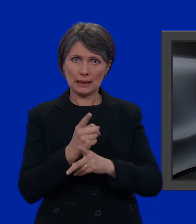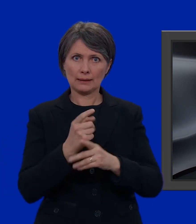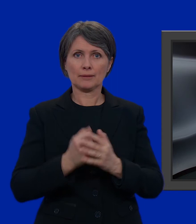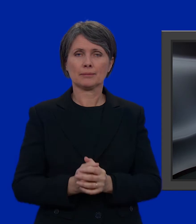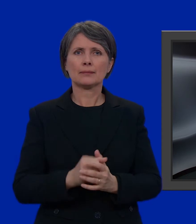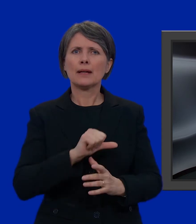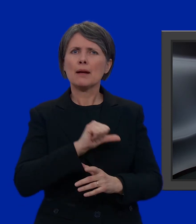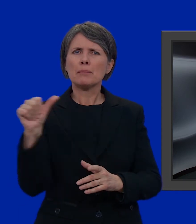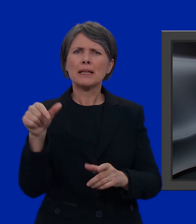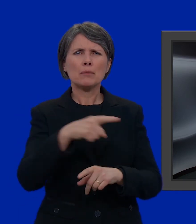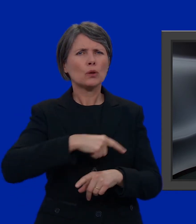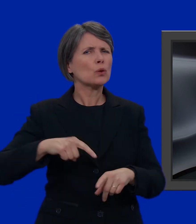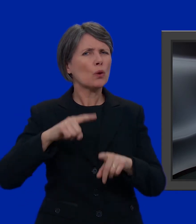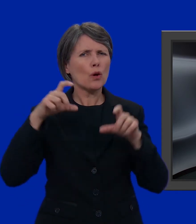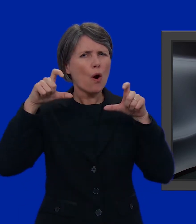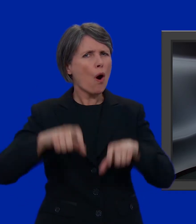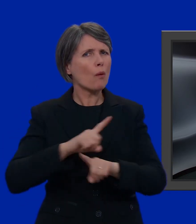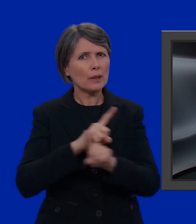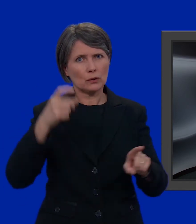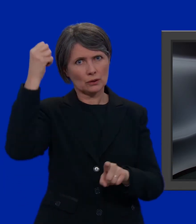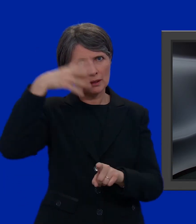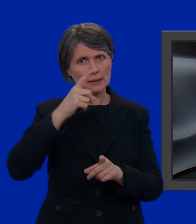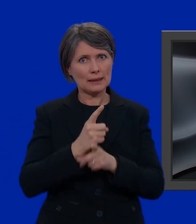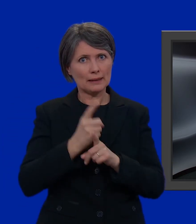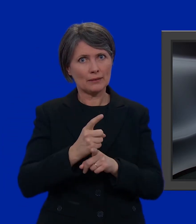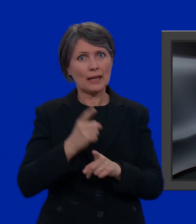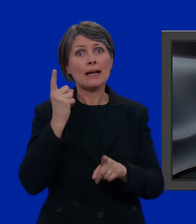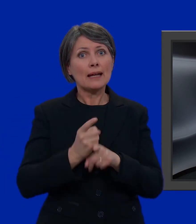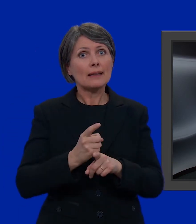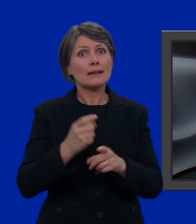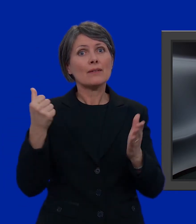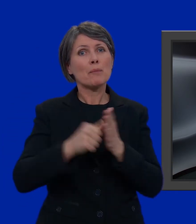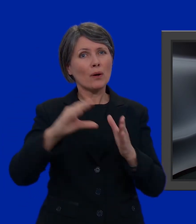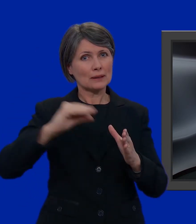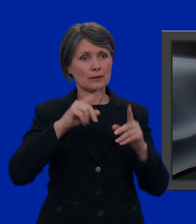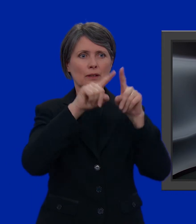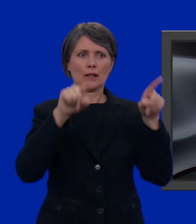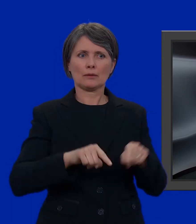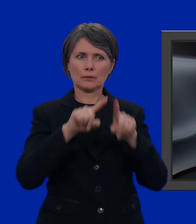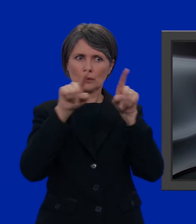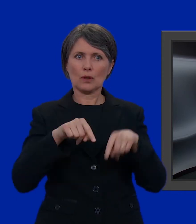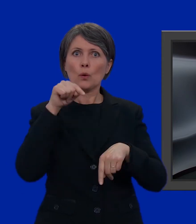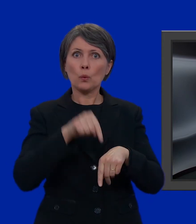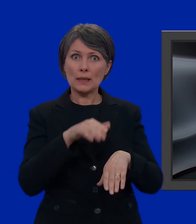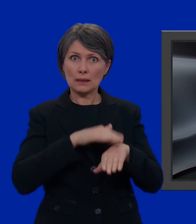La prima cosa che non dobbiamo assolutamente dimenticare è di utilizzare le schede di voto che abbiamo ricevuto per posta.